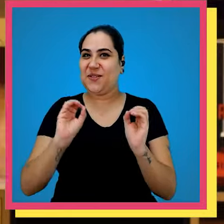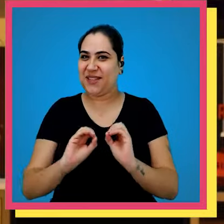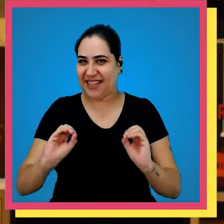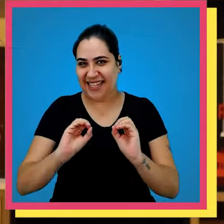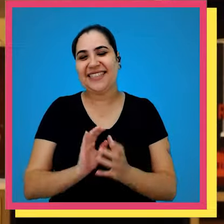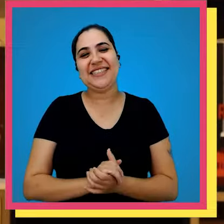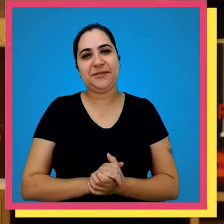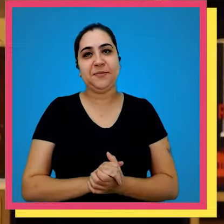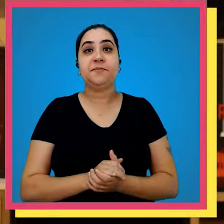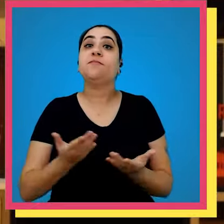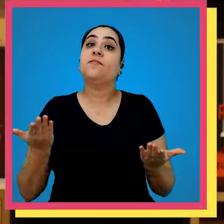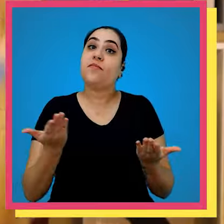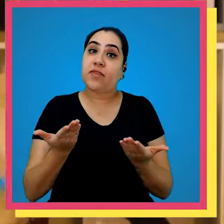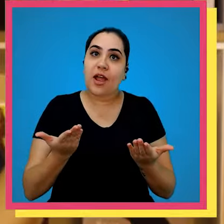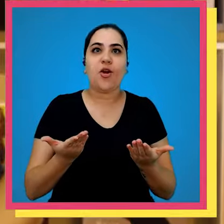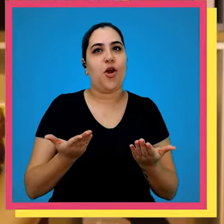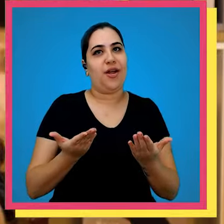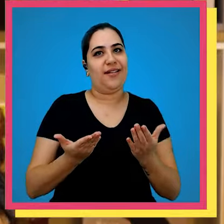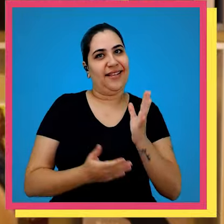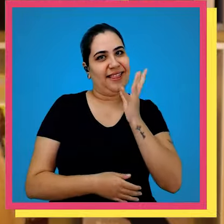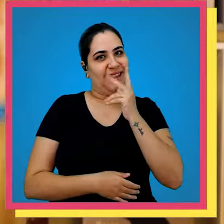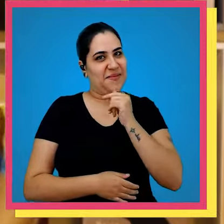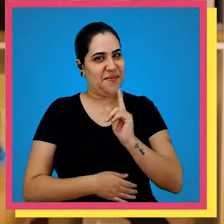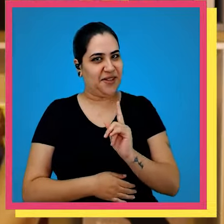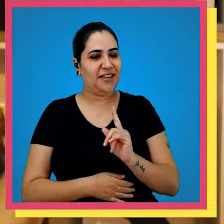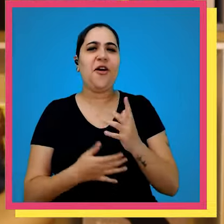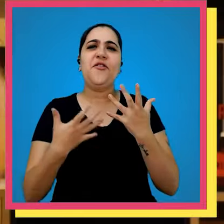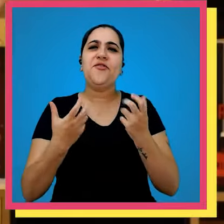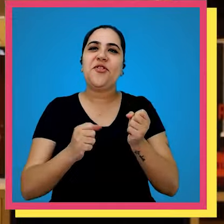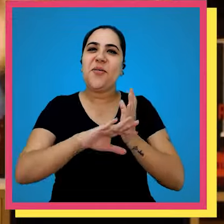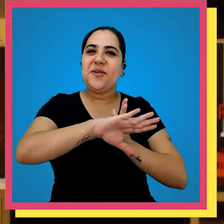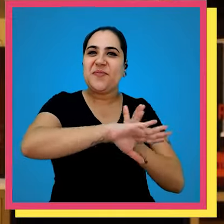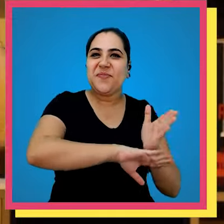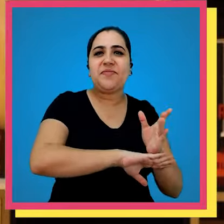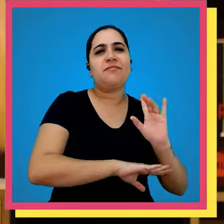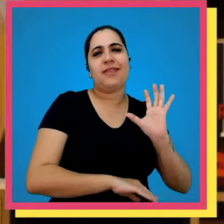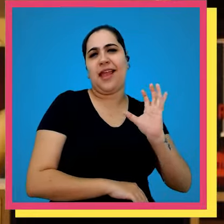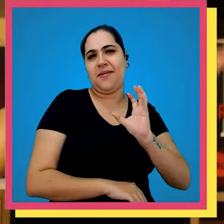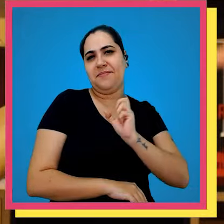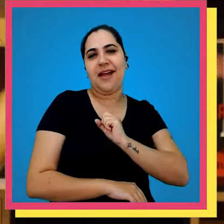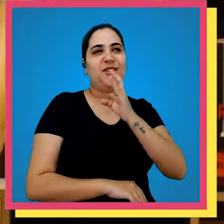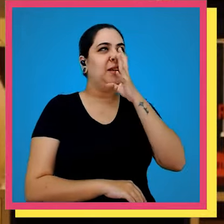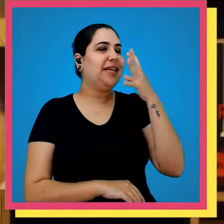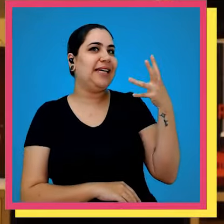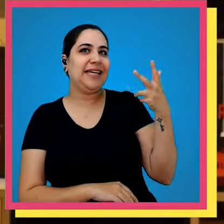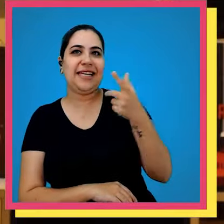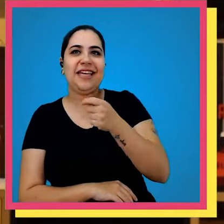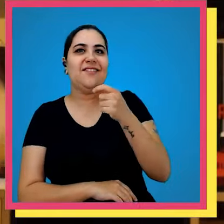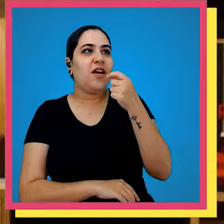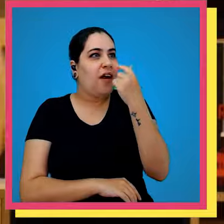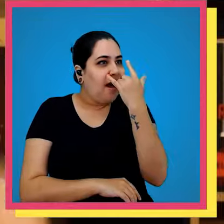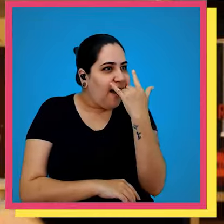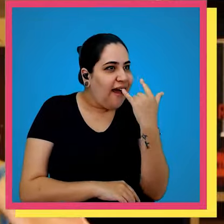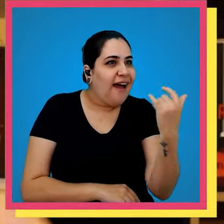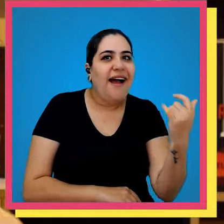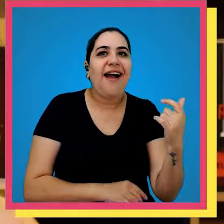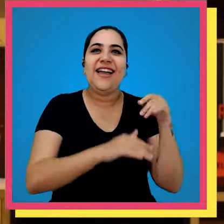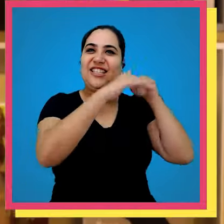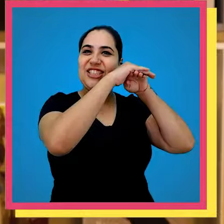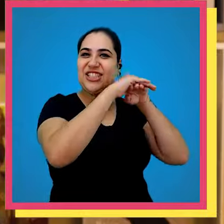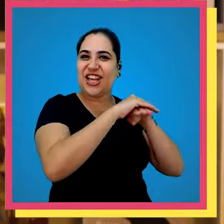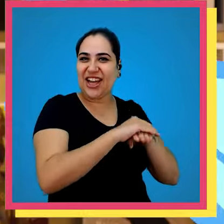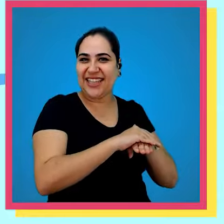nenhum conteúdo e agora sem mais demora Vamos lá para o nosso amado incrível e cobiçado e estoque